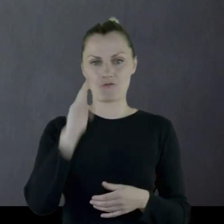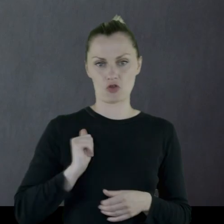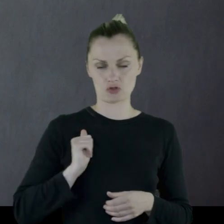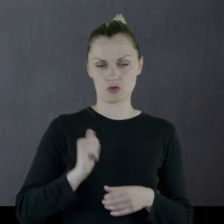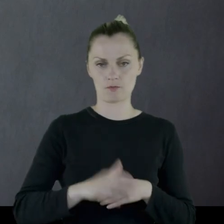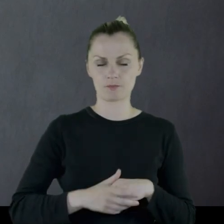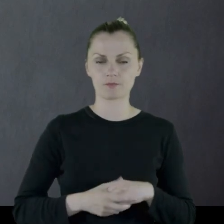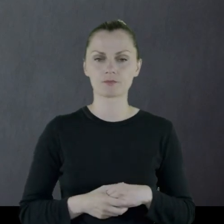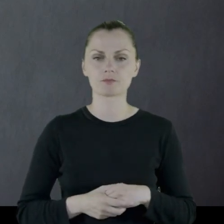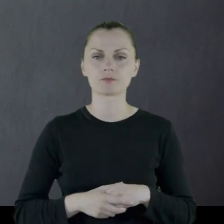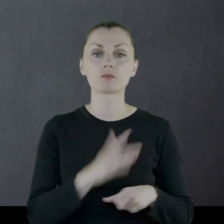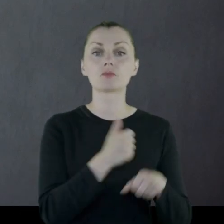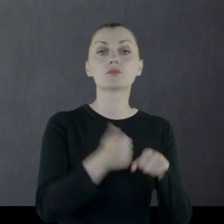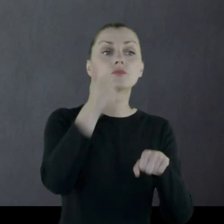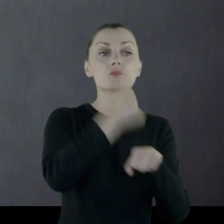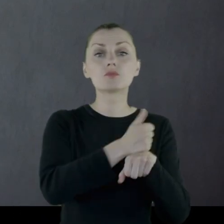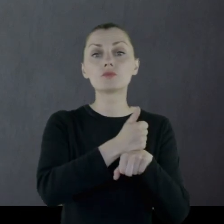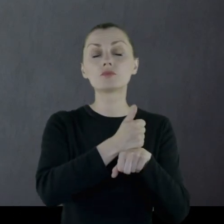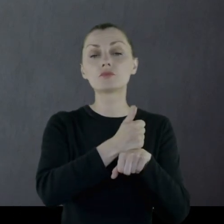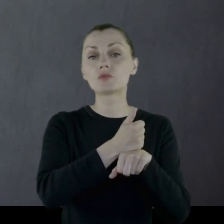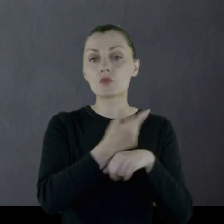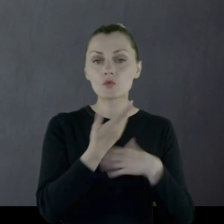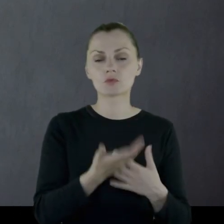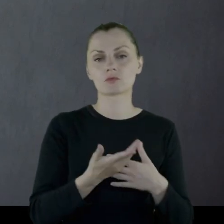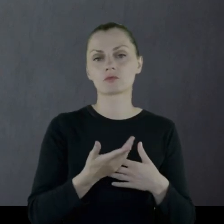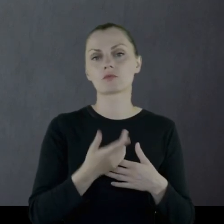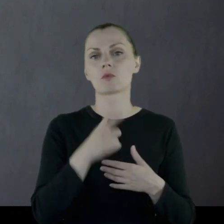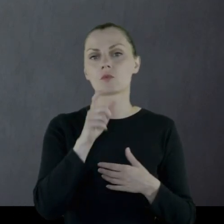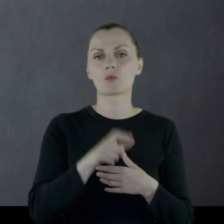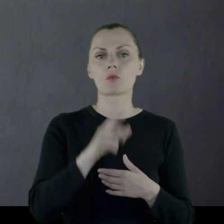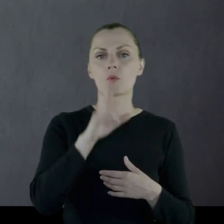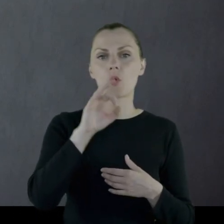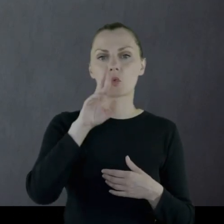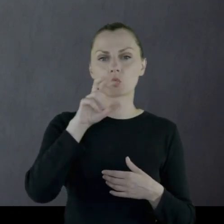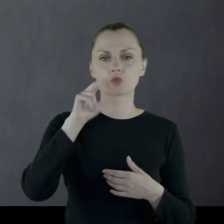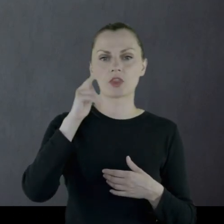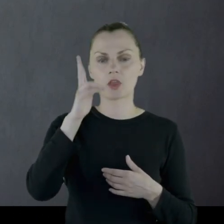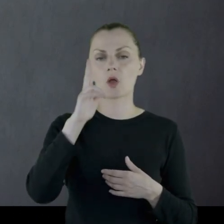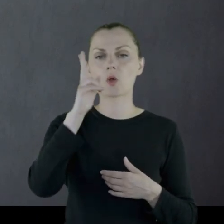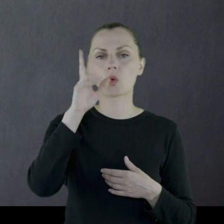Dowódcą tego oddziałku jest porucznik Królikowski.